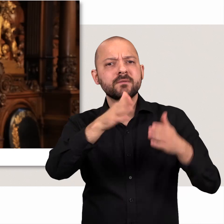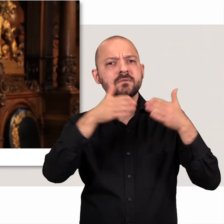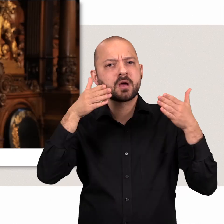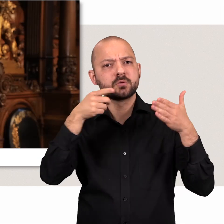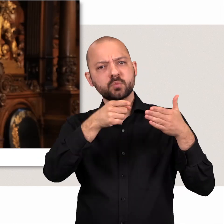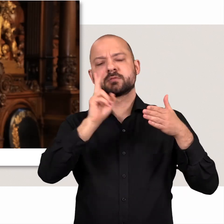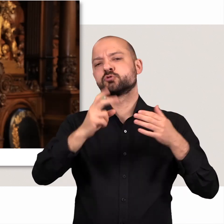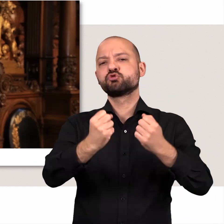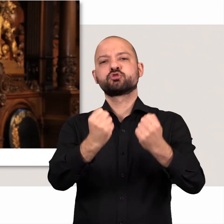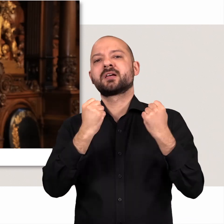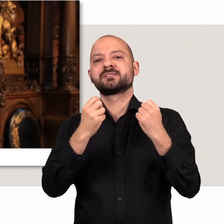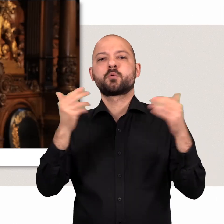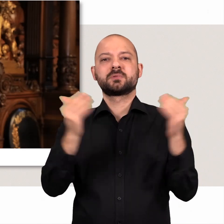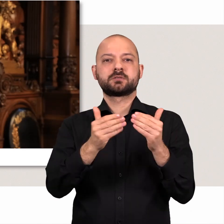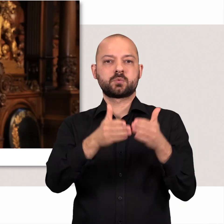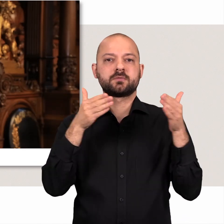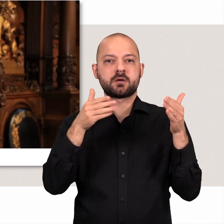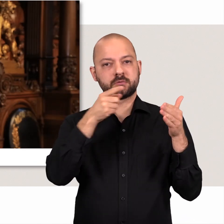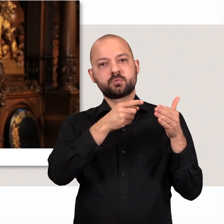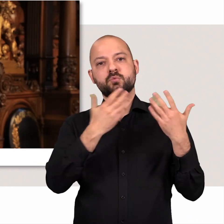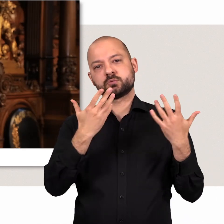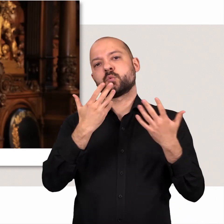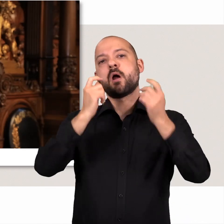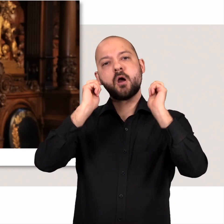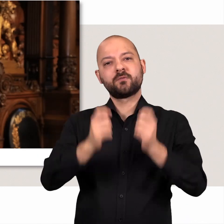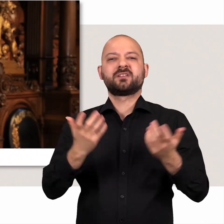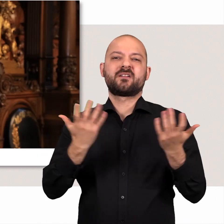Als CDU Fraktion, als stärkste Oppositionsfraktion ist es unser Auftrag